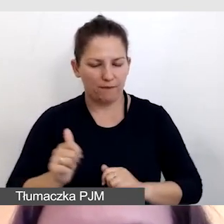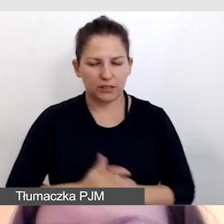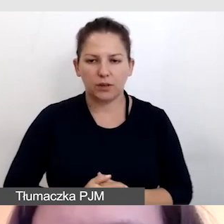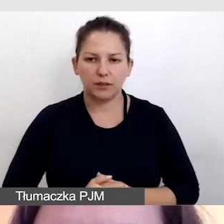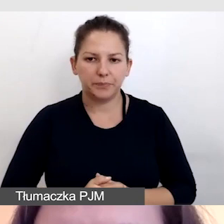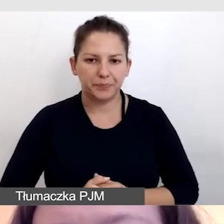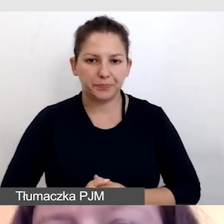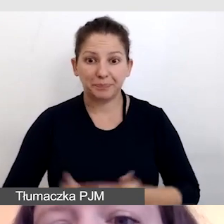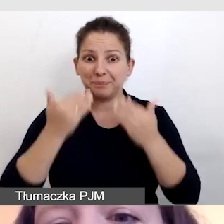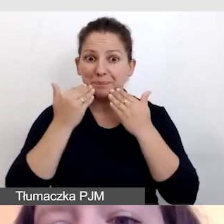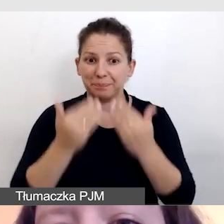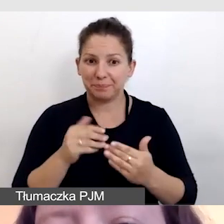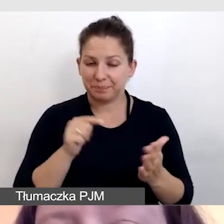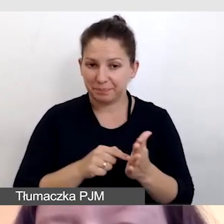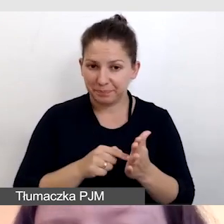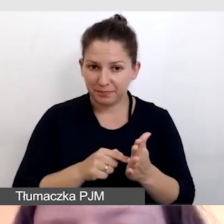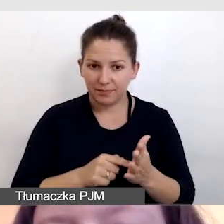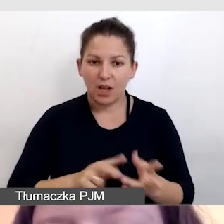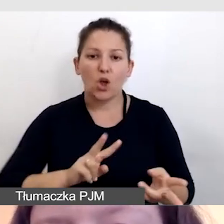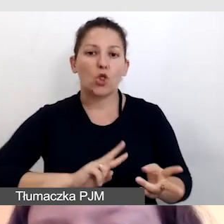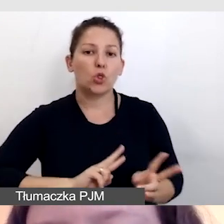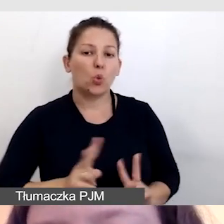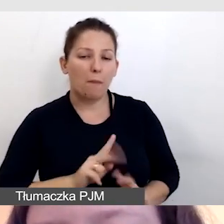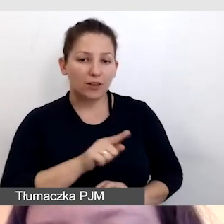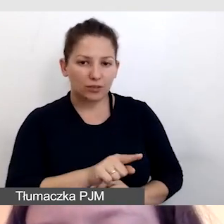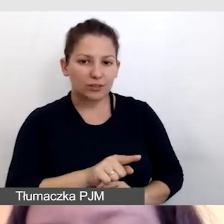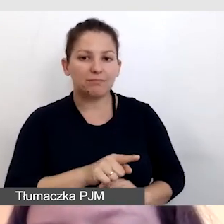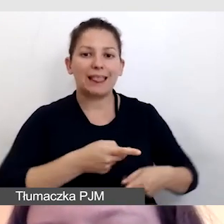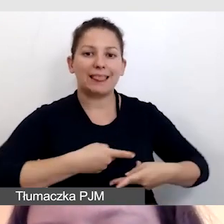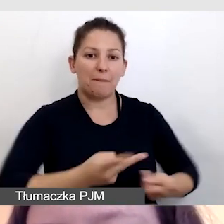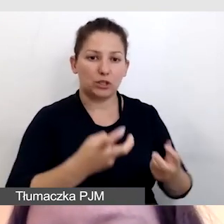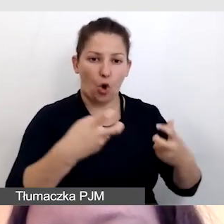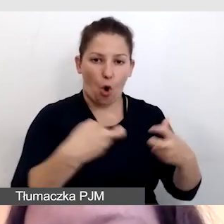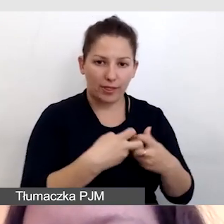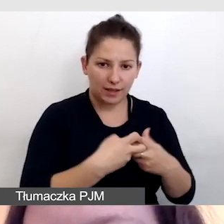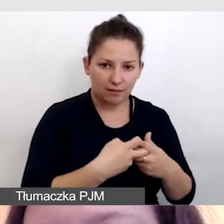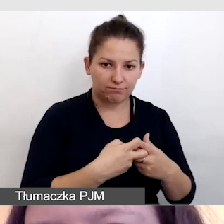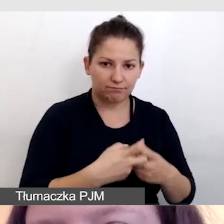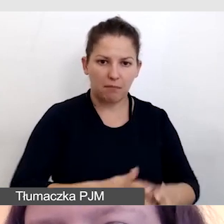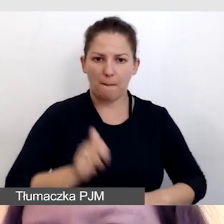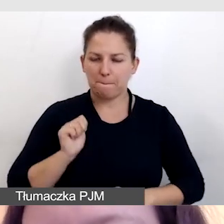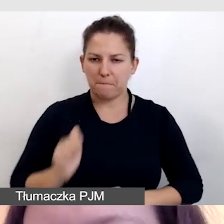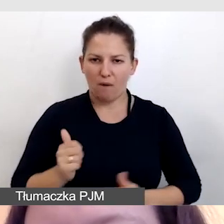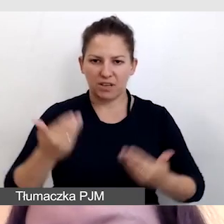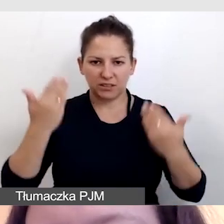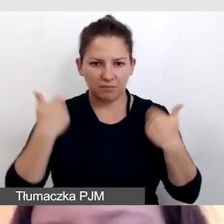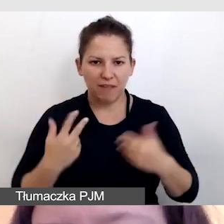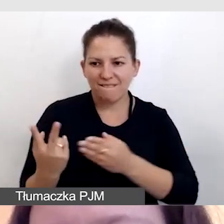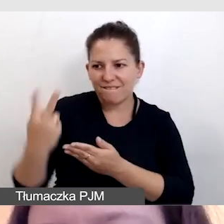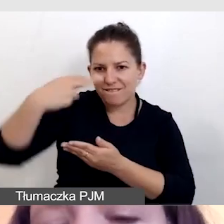Dzięki temu tłumaczki do transmisji online wychodzą profesjonalnie wycięte z tła.